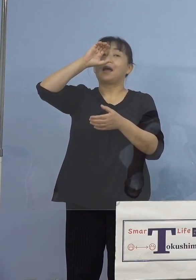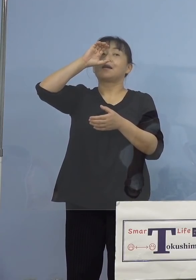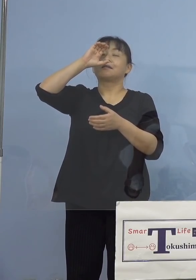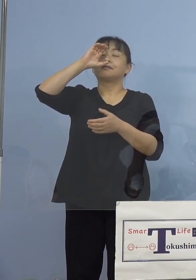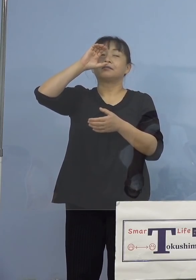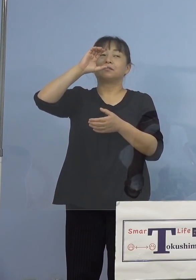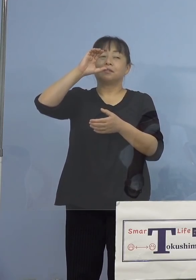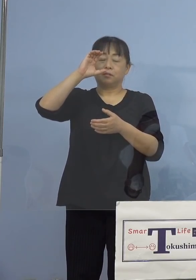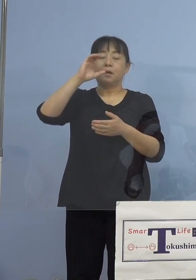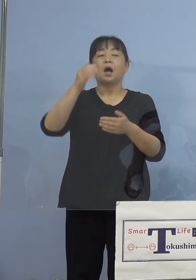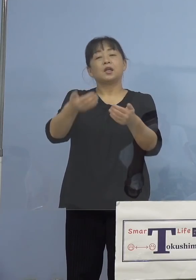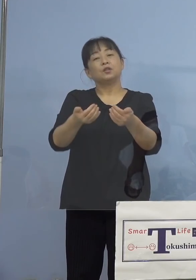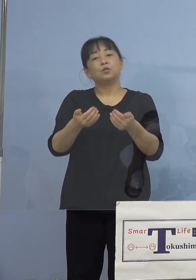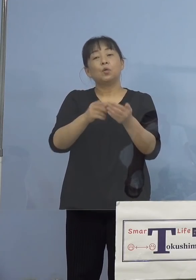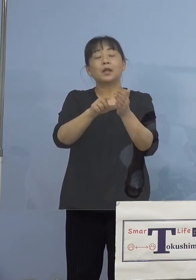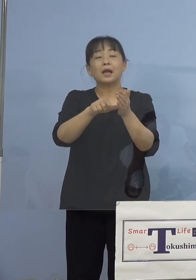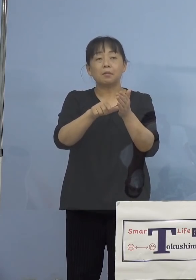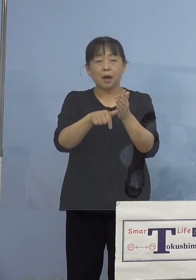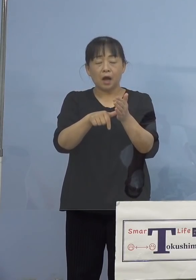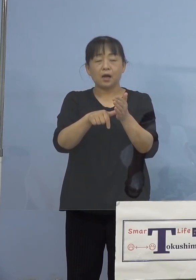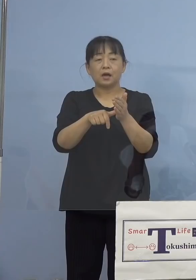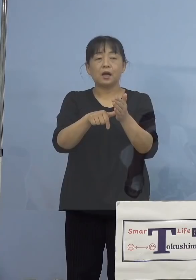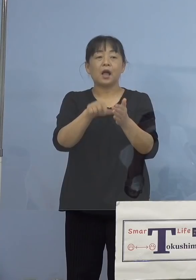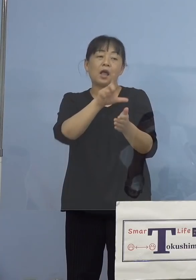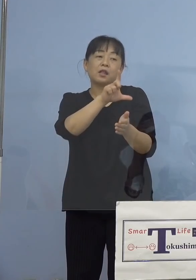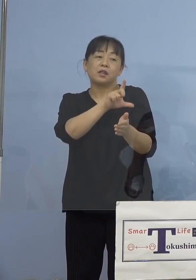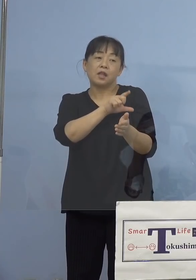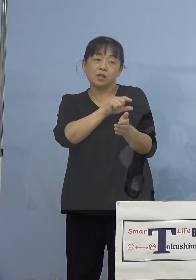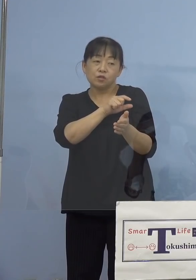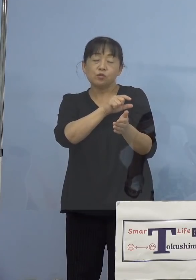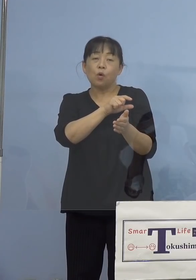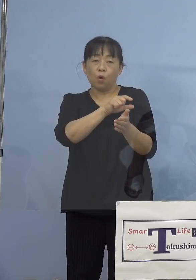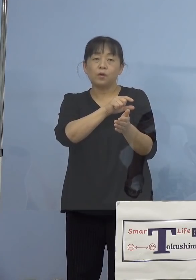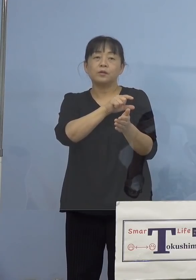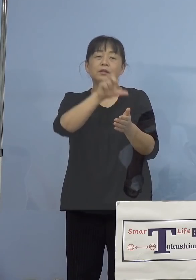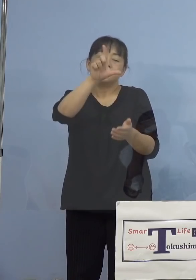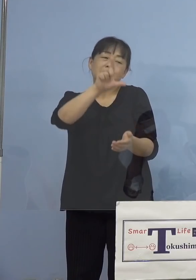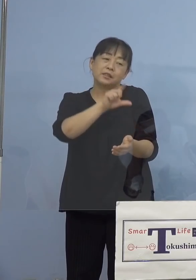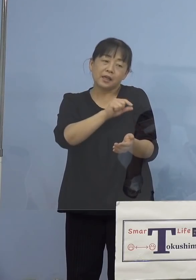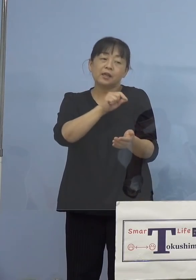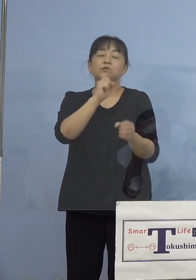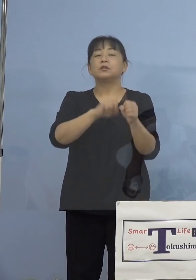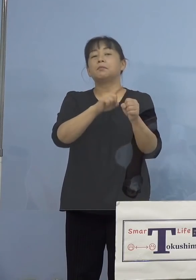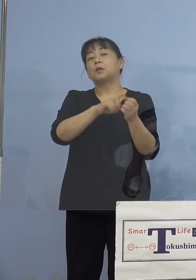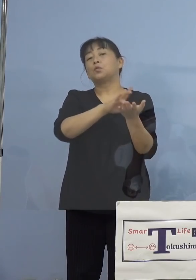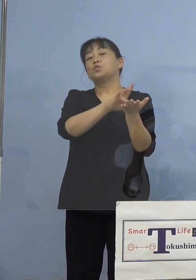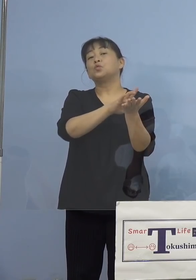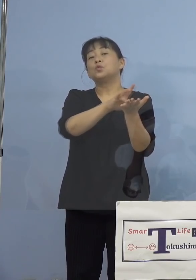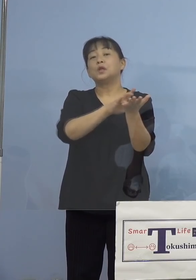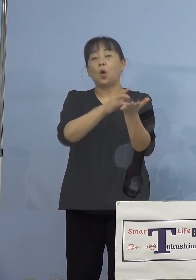必要な場合には解熱鎮痛剤を服用して いただくなど、しばらく